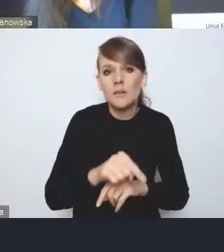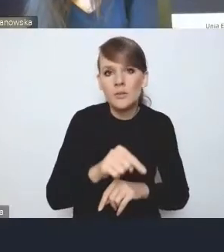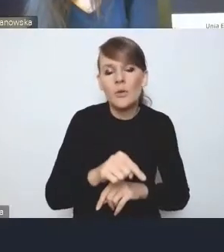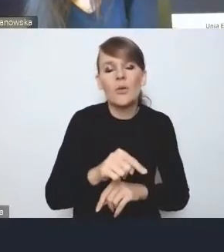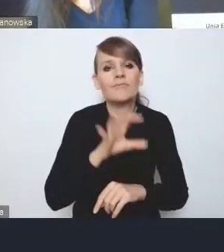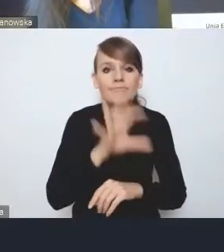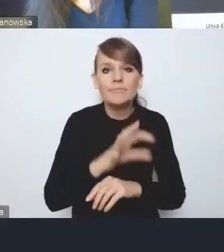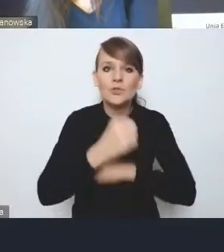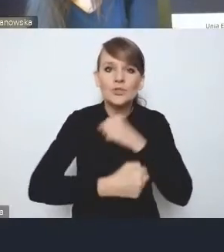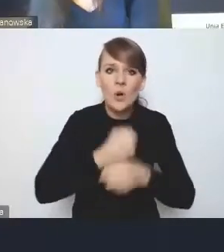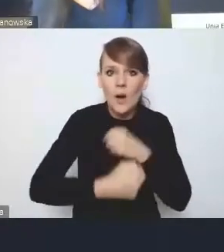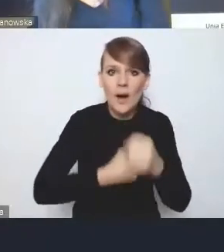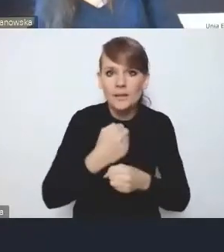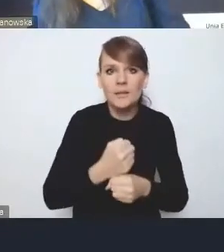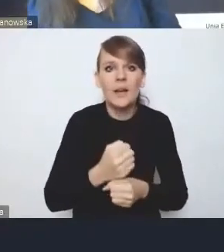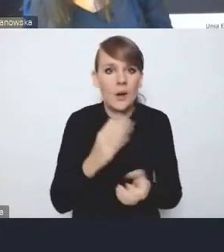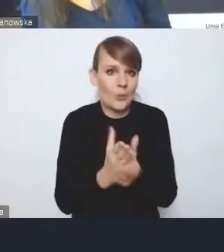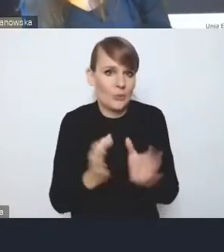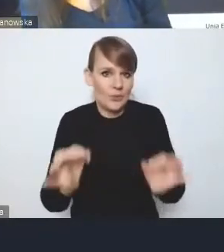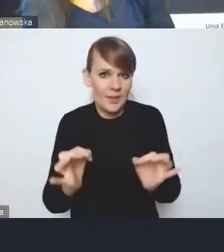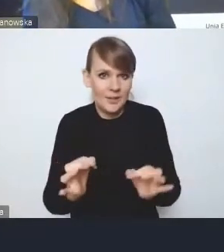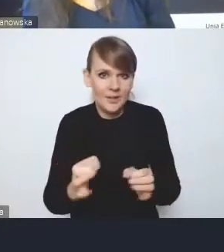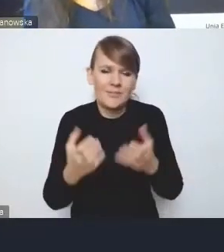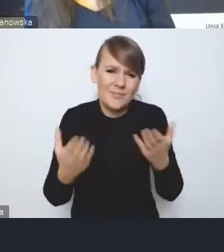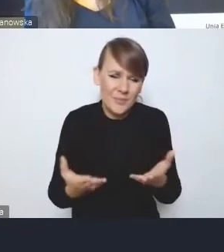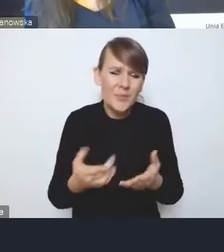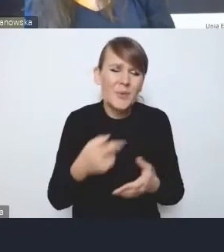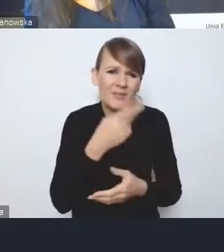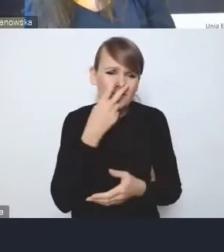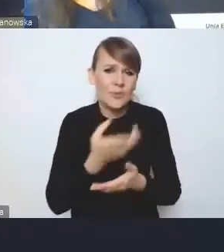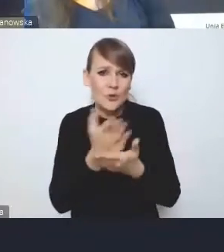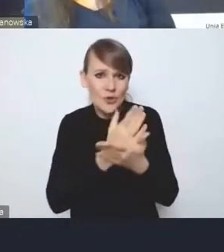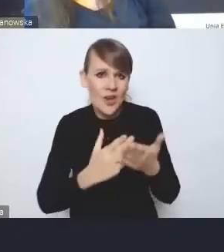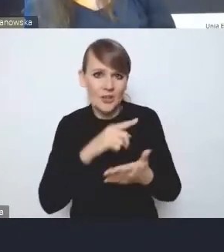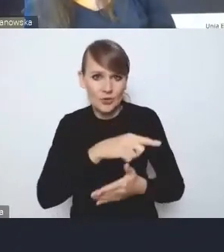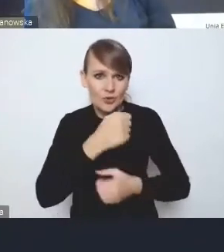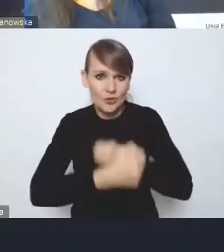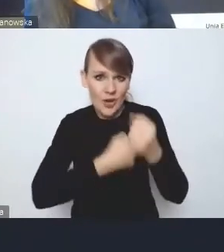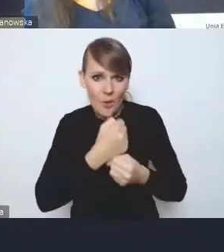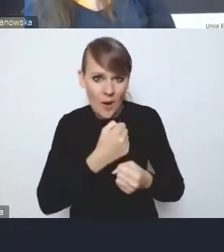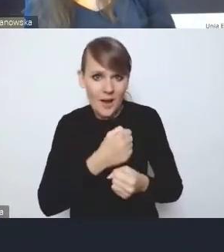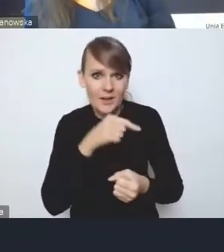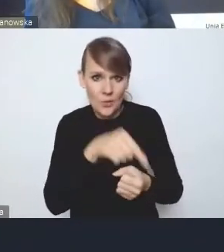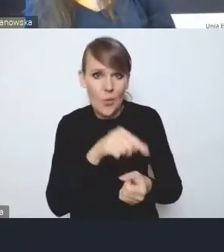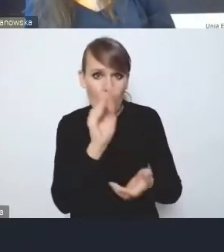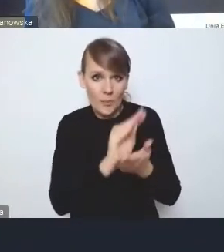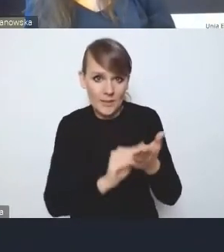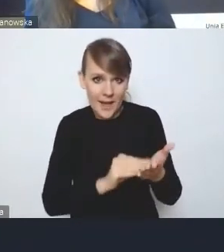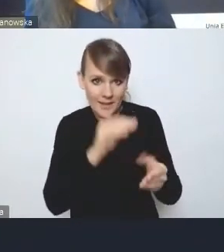które są podejmowane już, bo nie oszukujmy się, część przecież tych działań, które są opisane w wyzwaniach, w rozwiązaniach, one już się toczą.